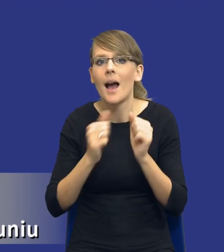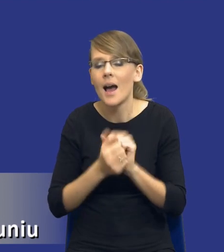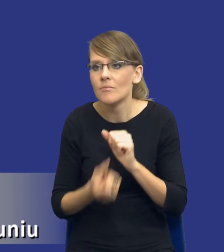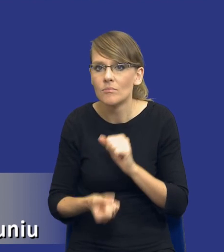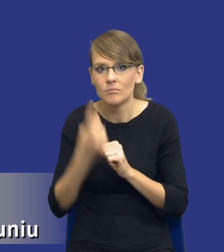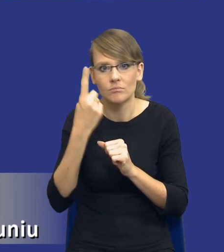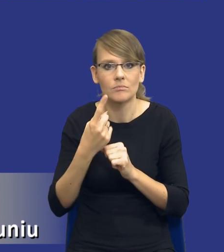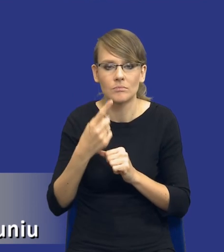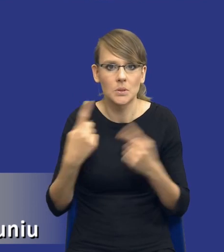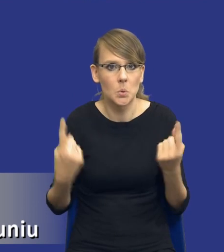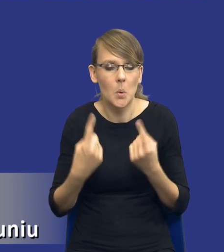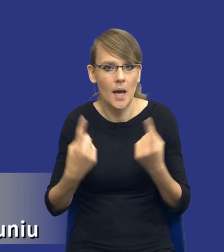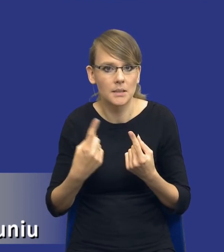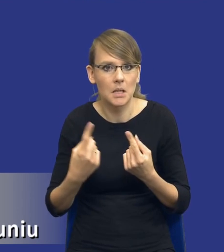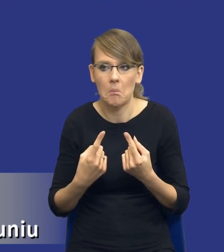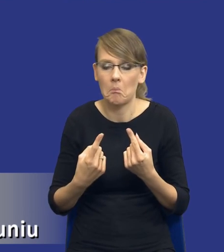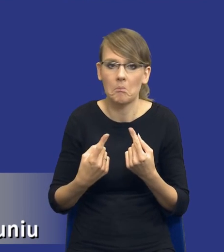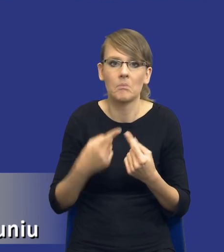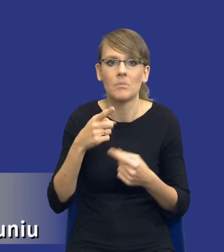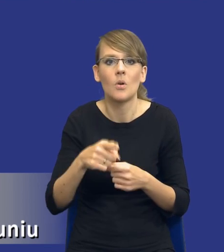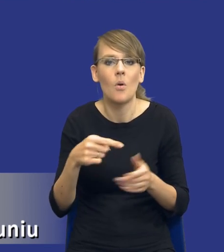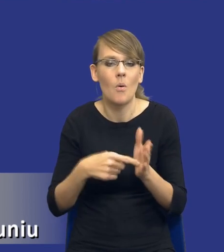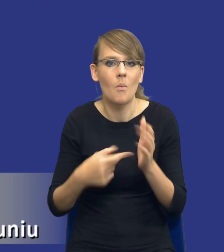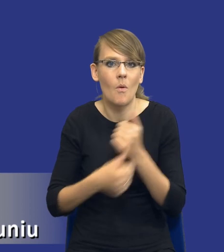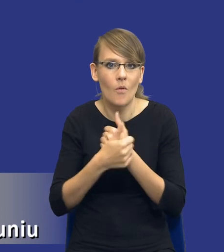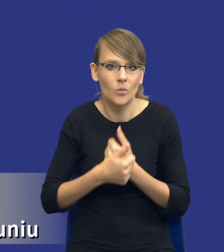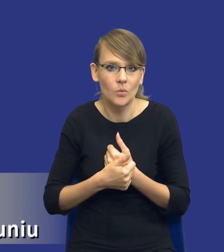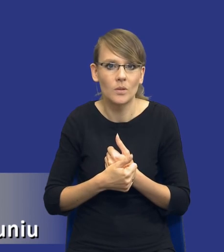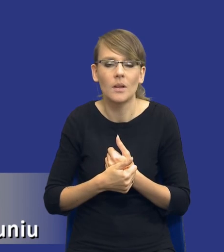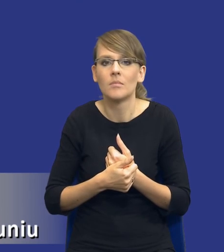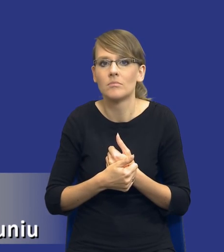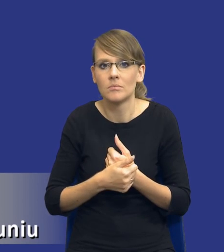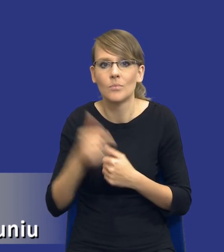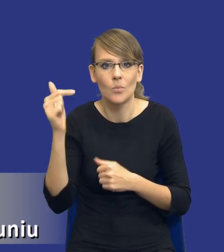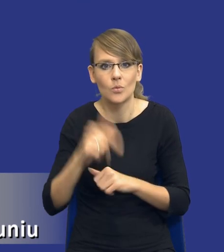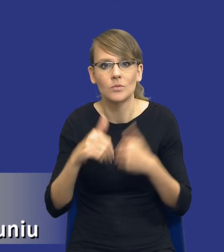okoliczności, które właśnie powodują sytuację, że należy udzielać zamówienia w